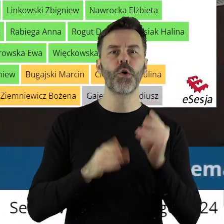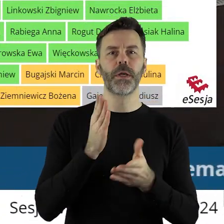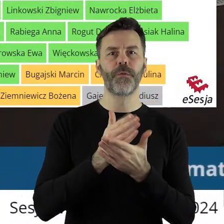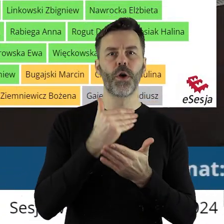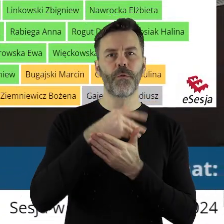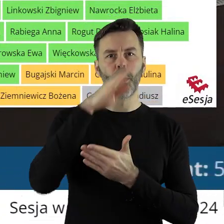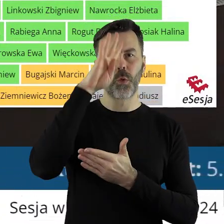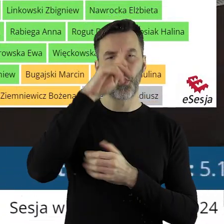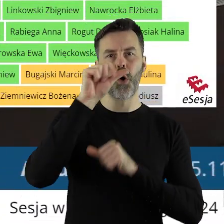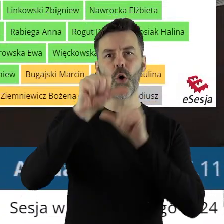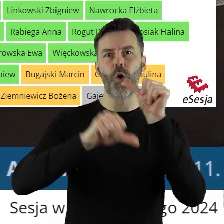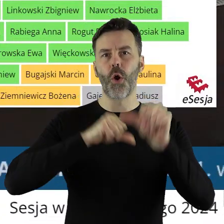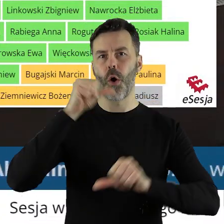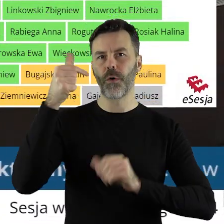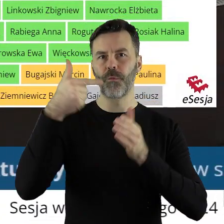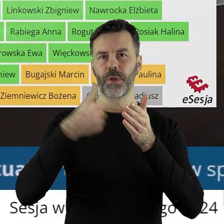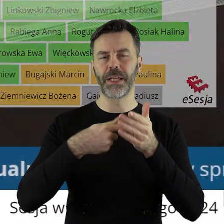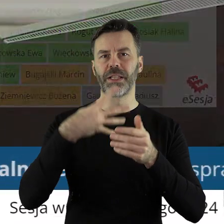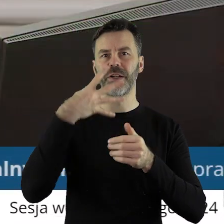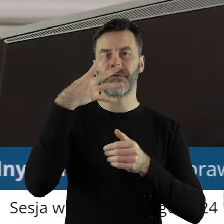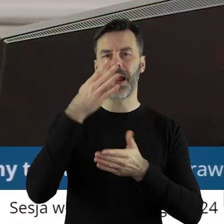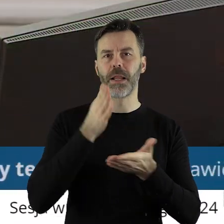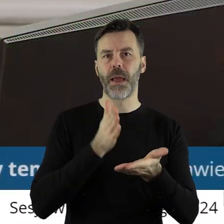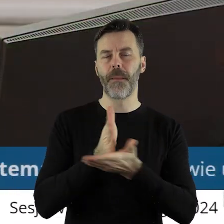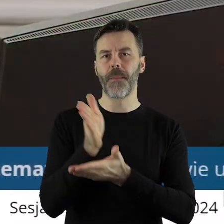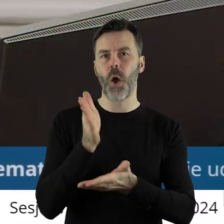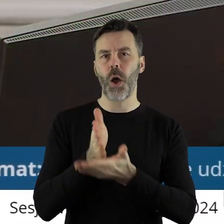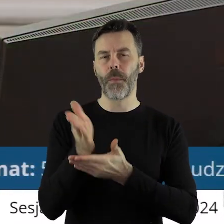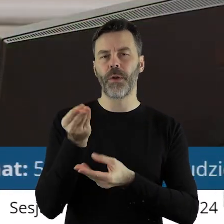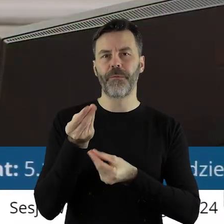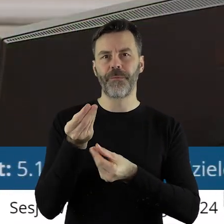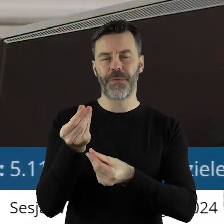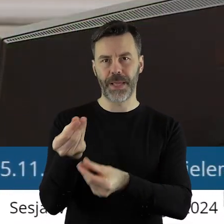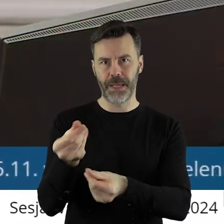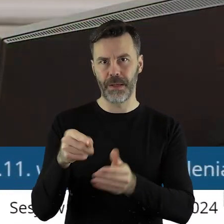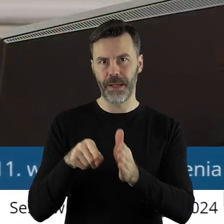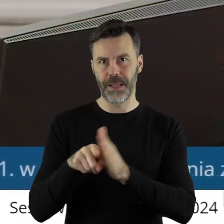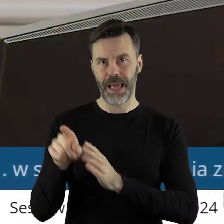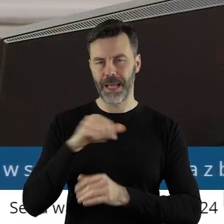województwa łódzkiego na rok 2024 pomocy finansowej dla jednostek samorządu